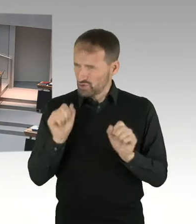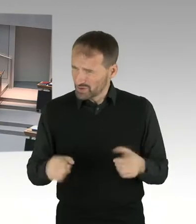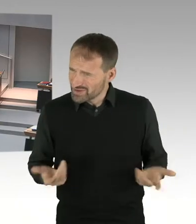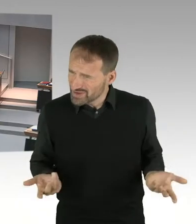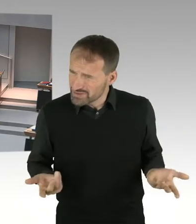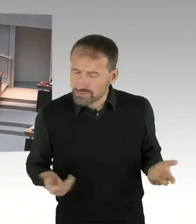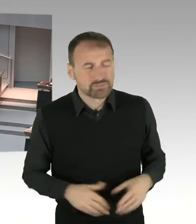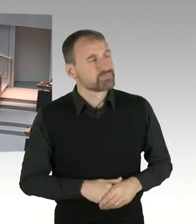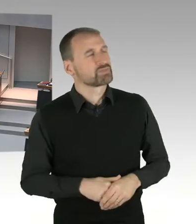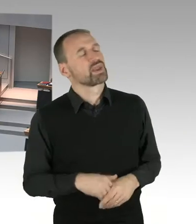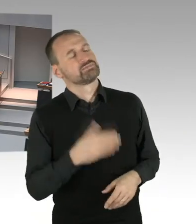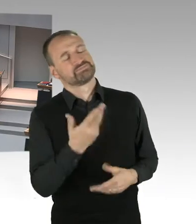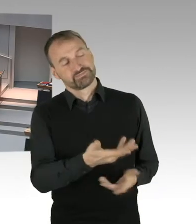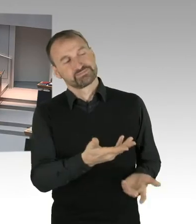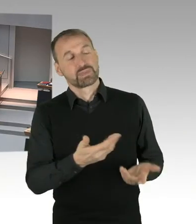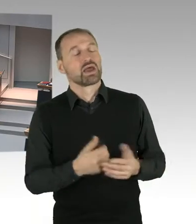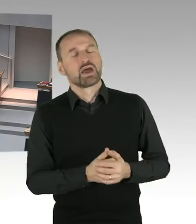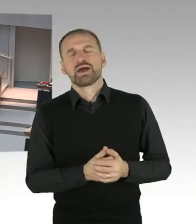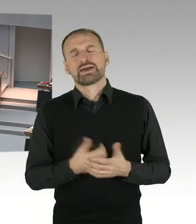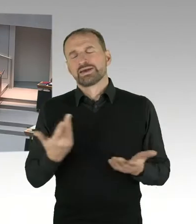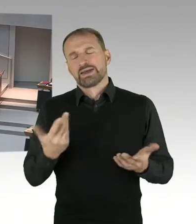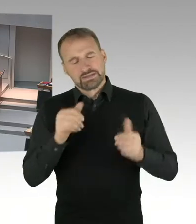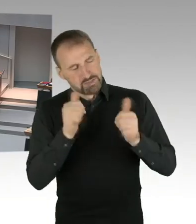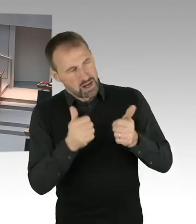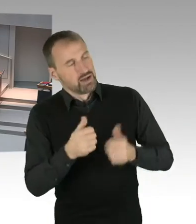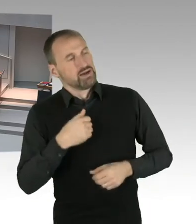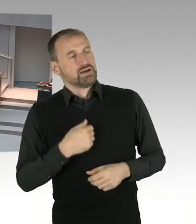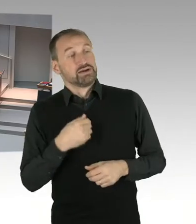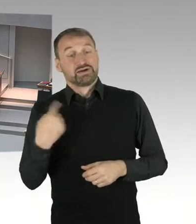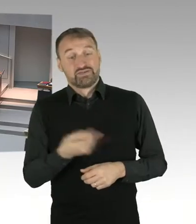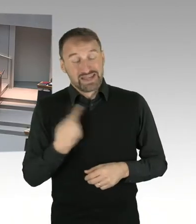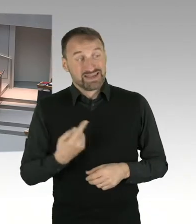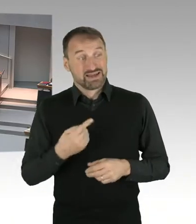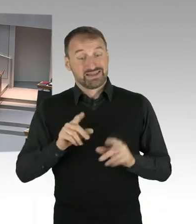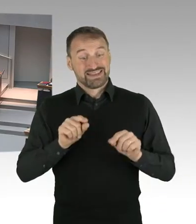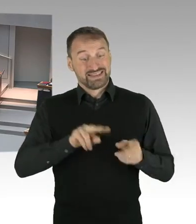Und Sie wissen, dass vor dem Hintergrund, dass das E-Government Gesetz Ende 2016 beschlossen worden ist,